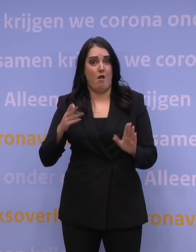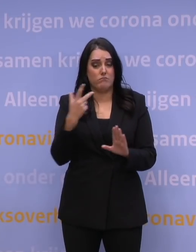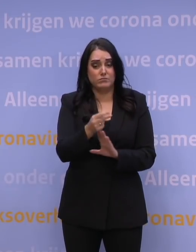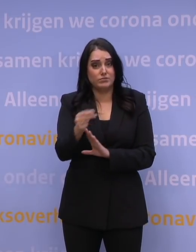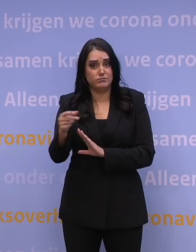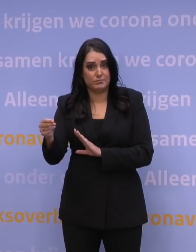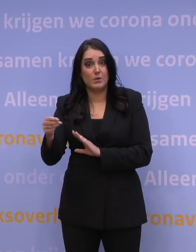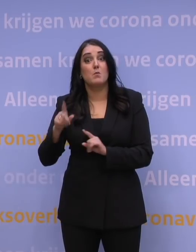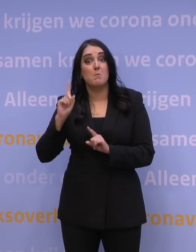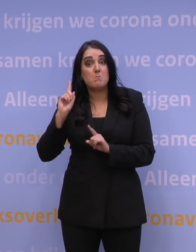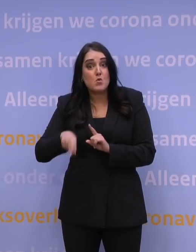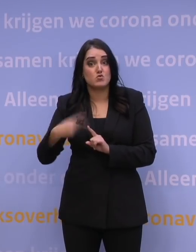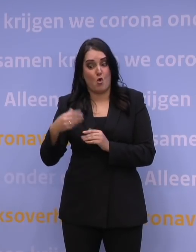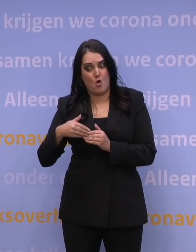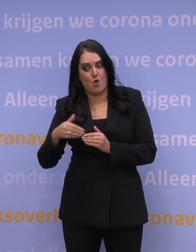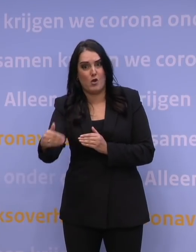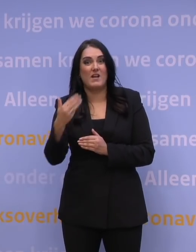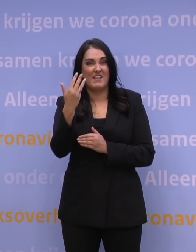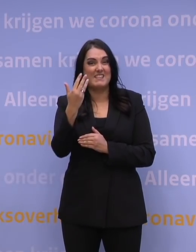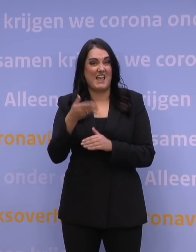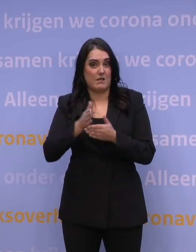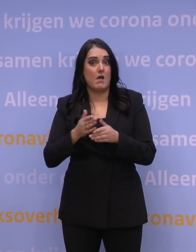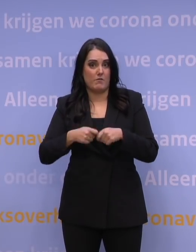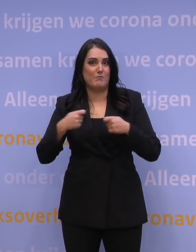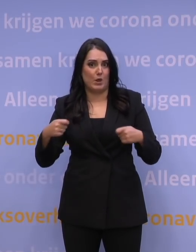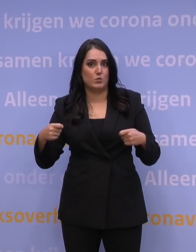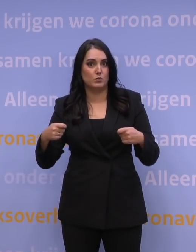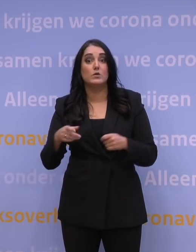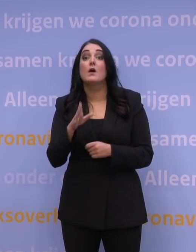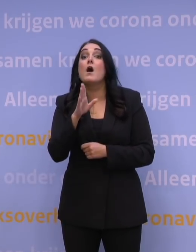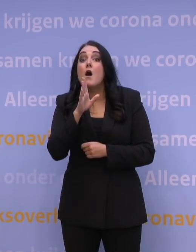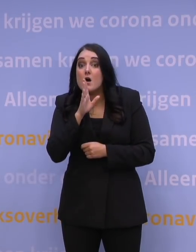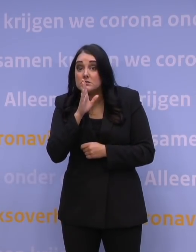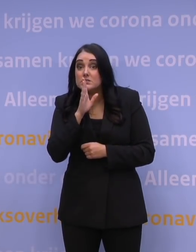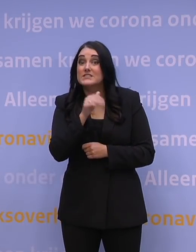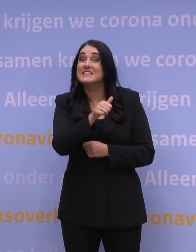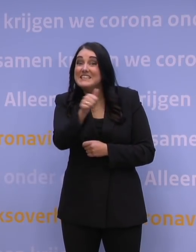We hebben er dus nog 9,5 miljoen te gaan, als tenminste iedereen een booster neemt.